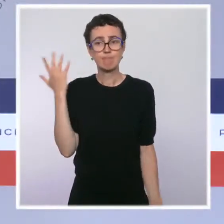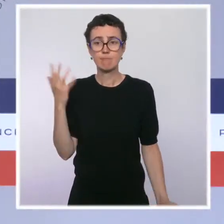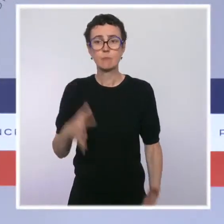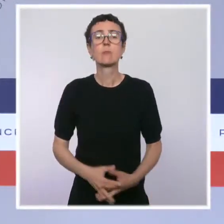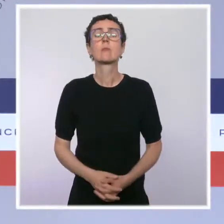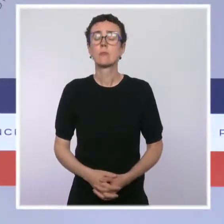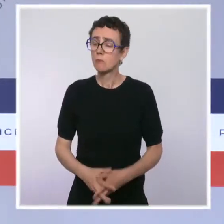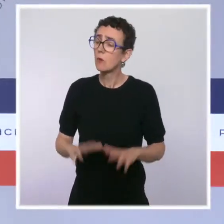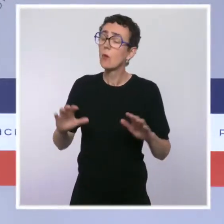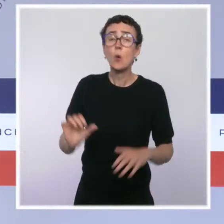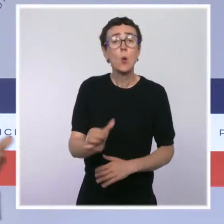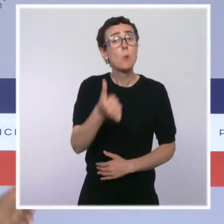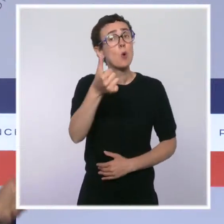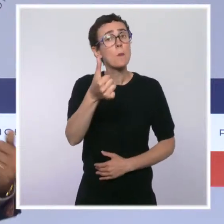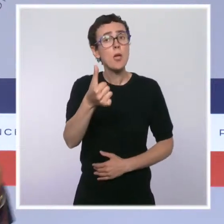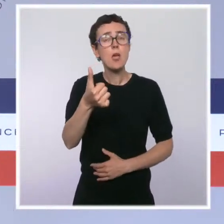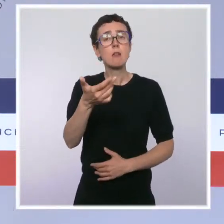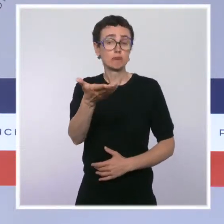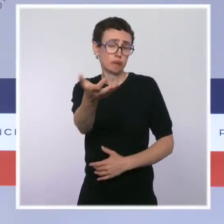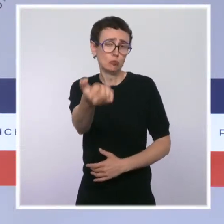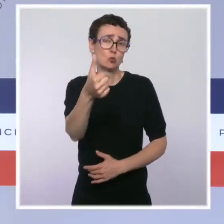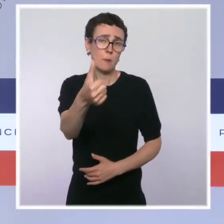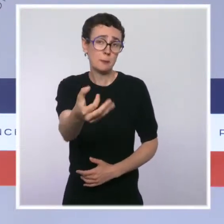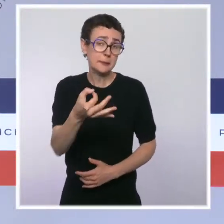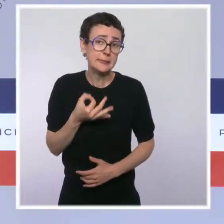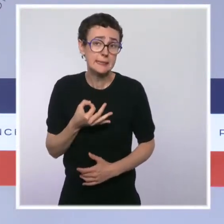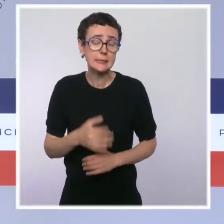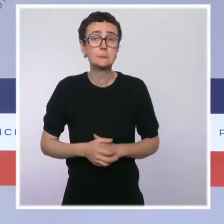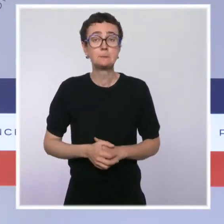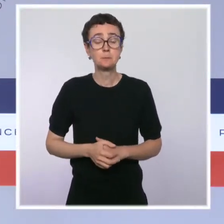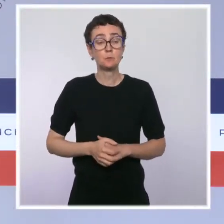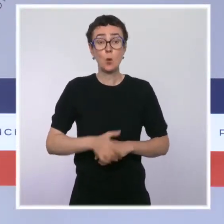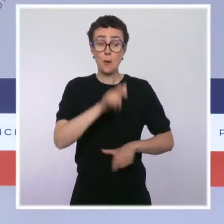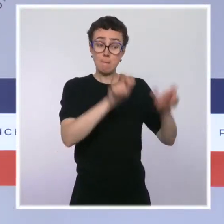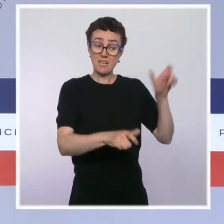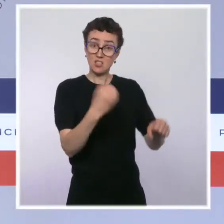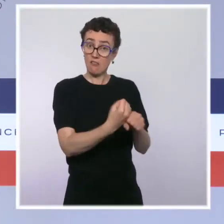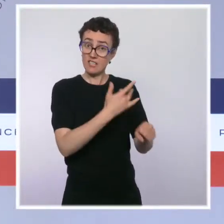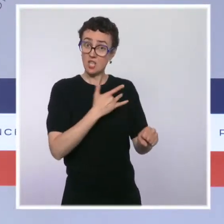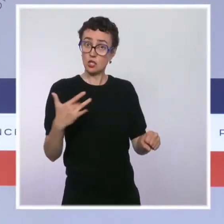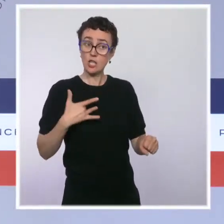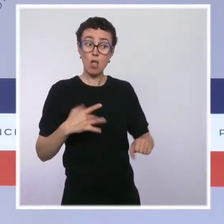D'abord je veux rappeler, vous l'avez indiqué, que plus de 9 soignants sur 10 se sont fait vacciner,